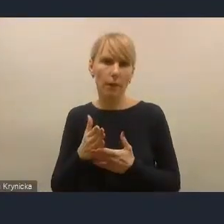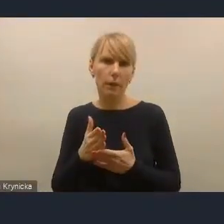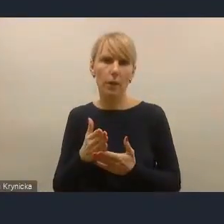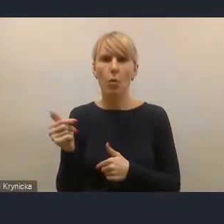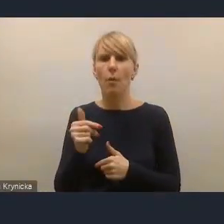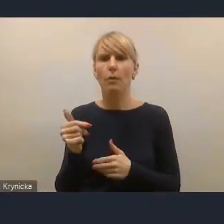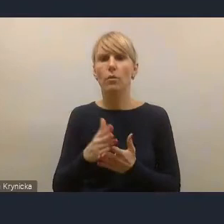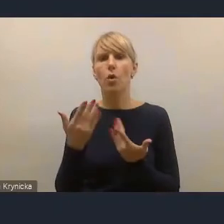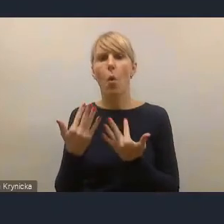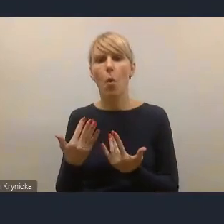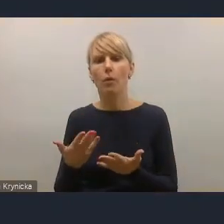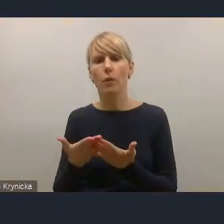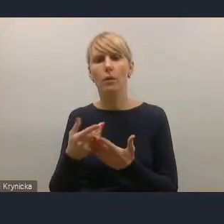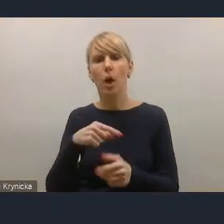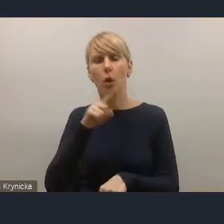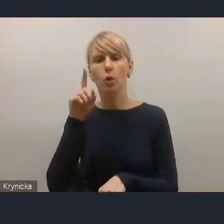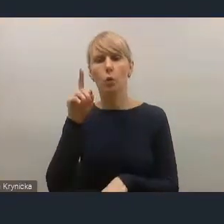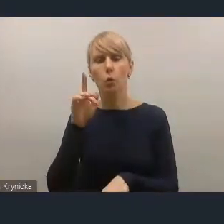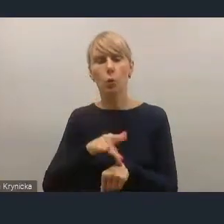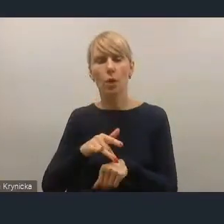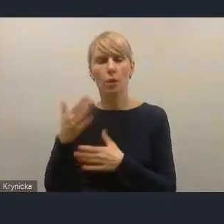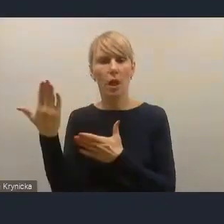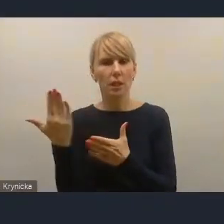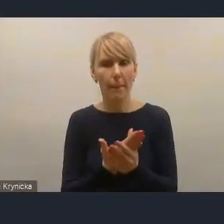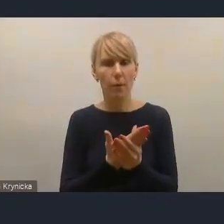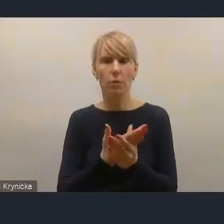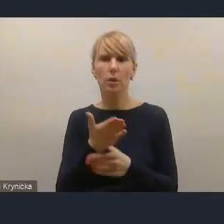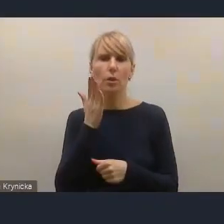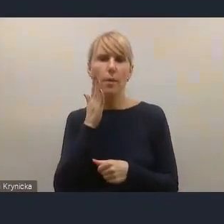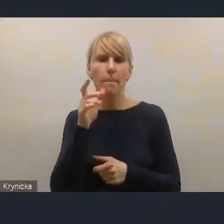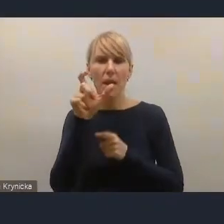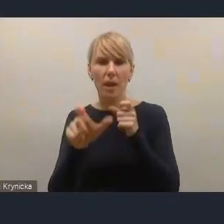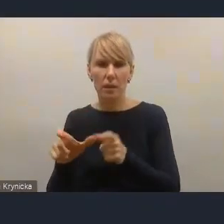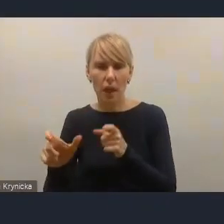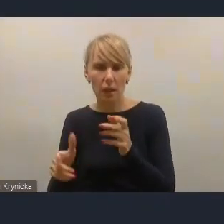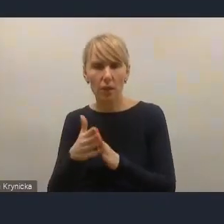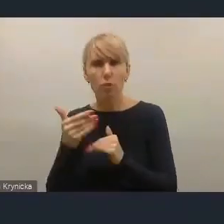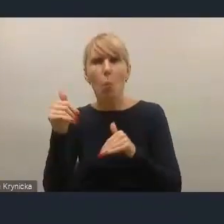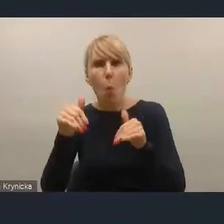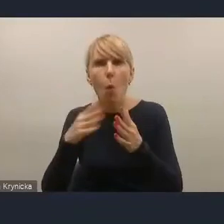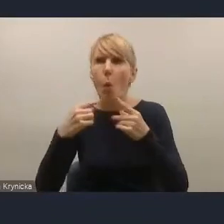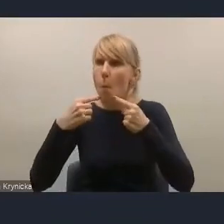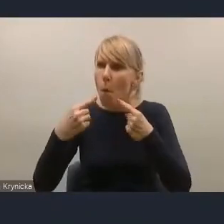skuteczne zaproszenie mieszkańca do tego, żeby w tym uczestniczył.